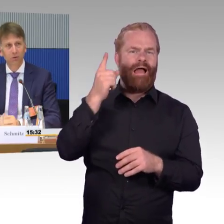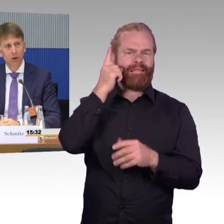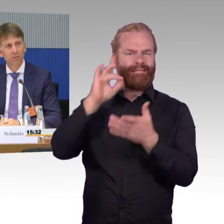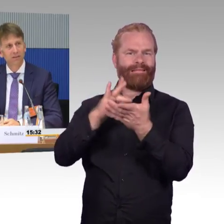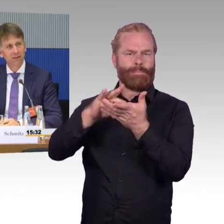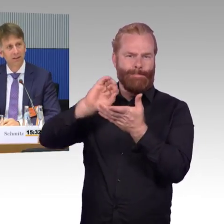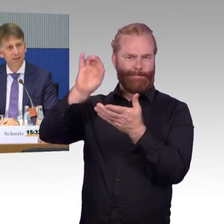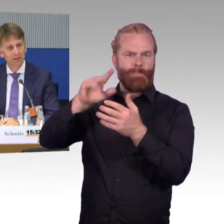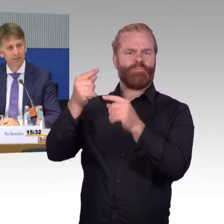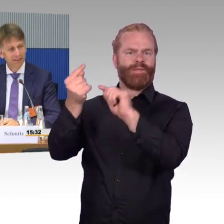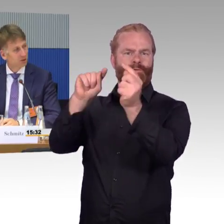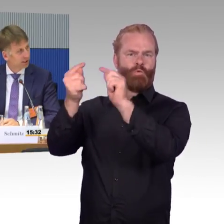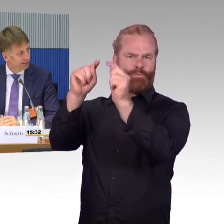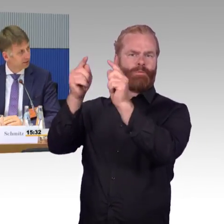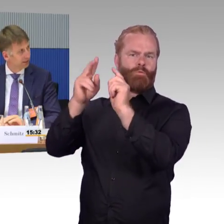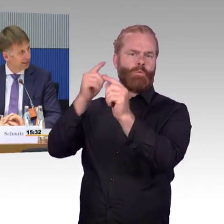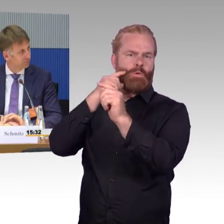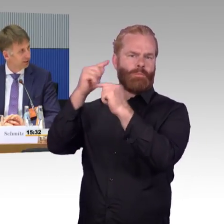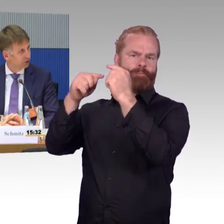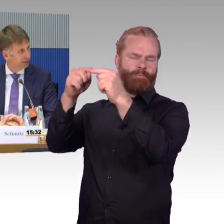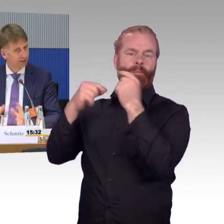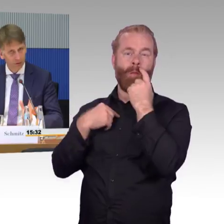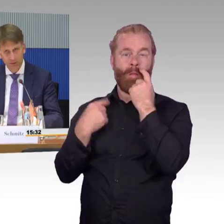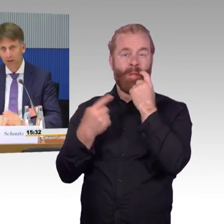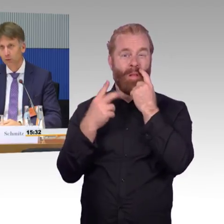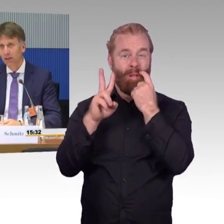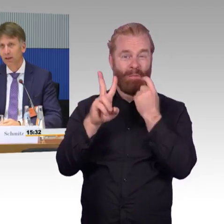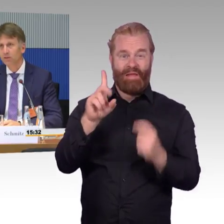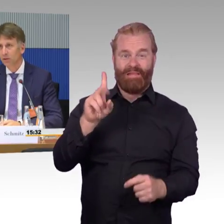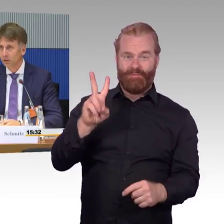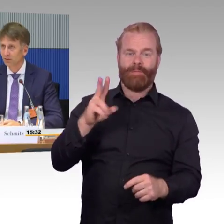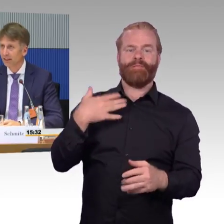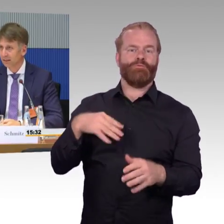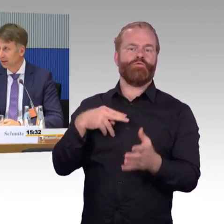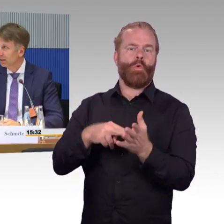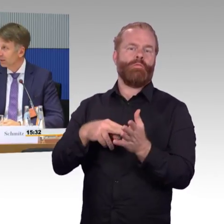die Forderung kommt, dass die Netzstrecken der Eisenbahnstrecken, genauso wie die Autobahnen ausgeleuchtet werden,